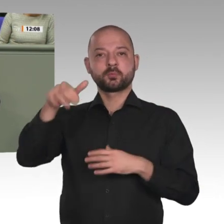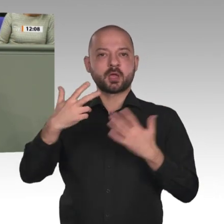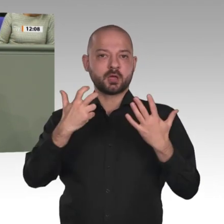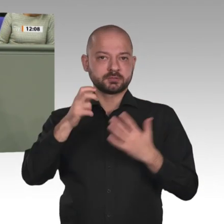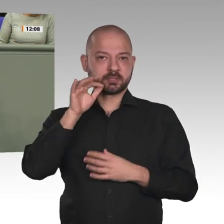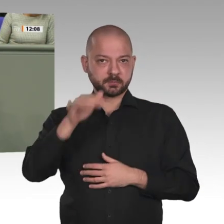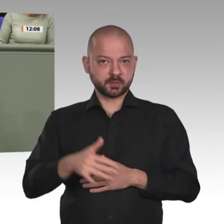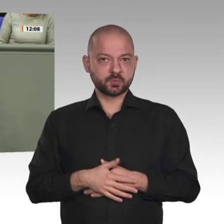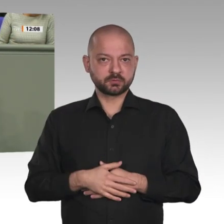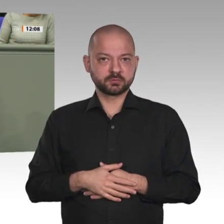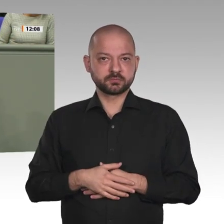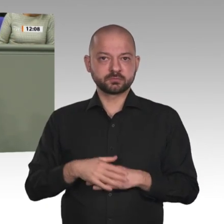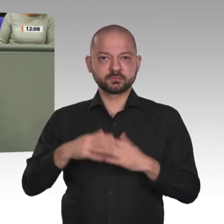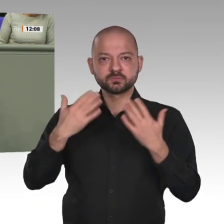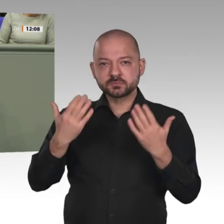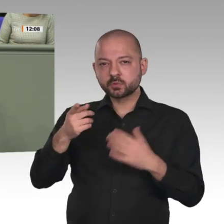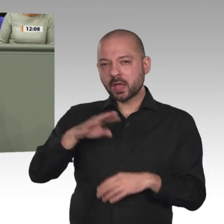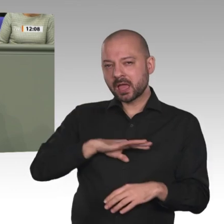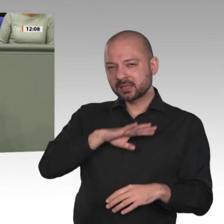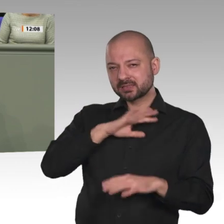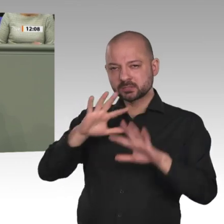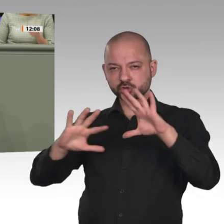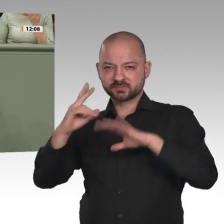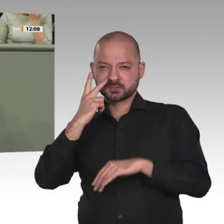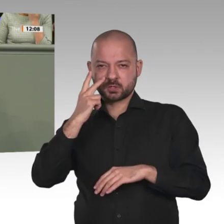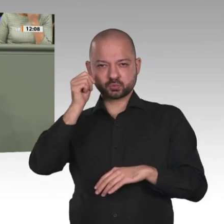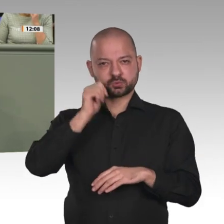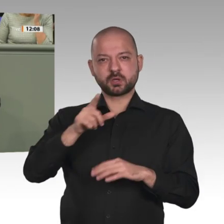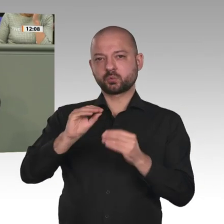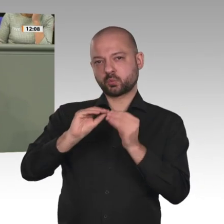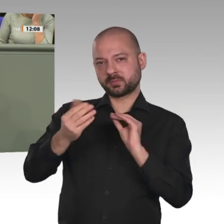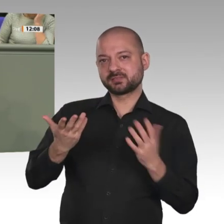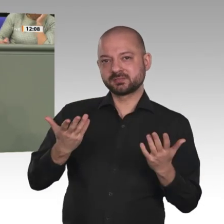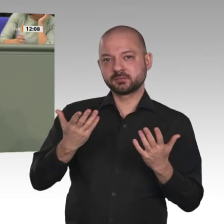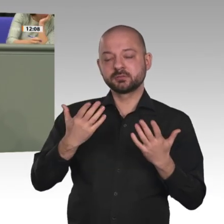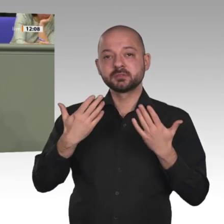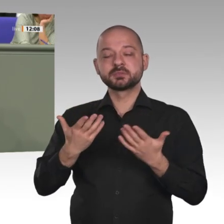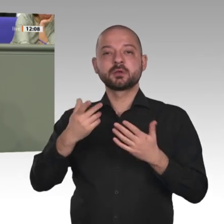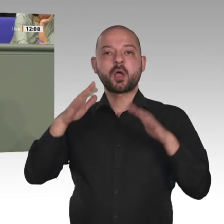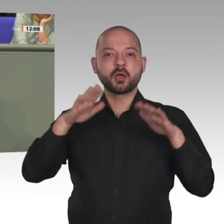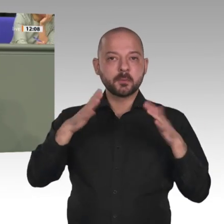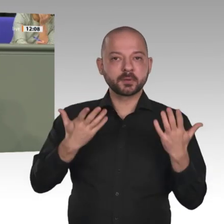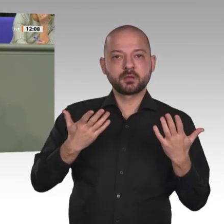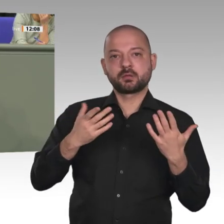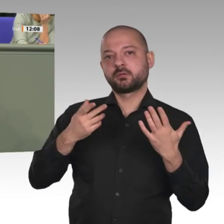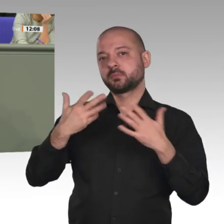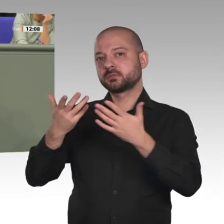Homosexuelle. Auf dem Weltverfolgungsindex für Christen steht der Sudan auf Platz 7;